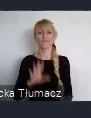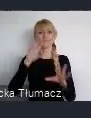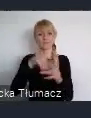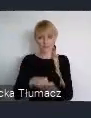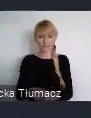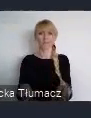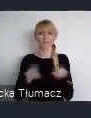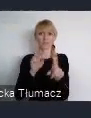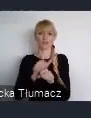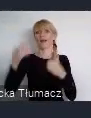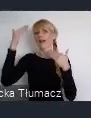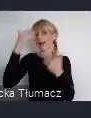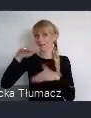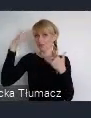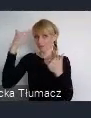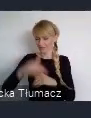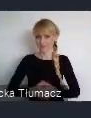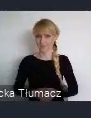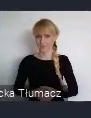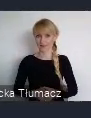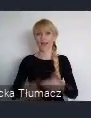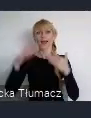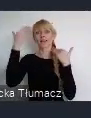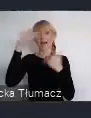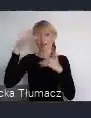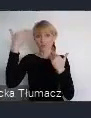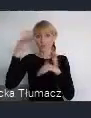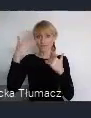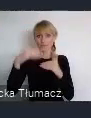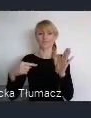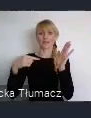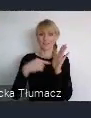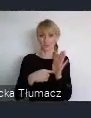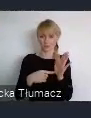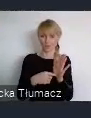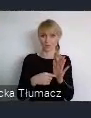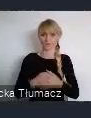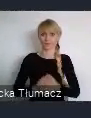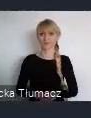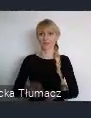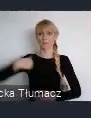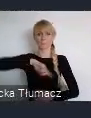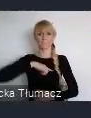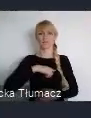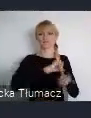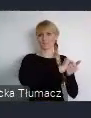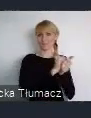Katowice z incjatywą: " Czas na Szopienice - Zmieniamy nasze miasta dla lepszej przyszłości".